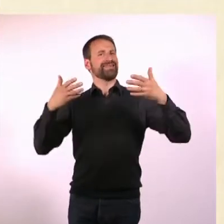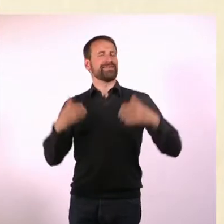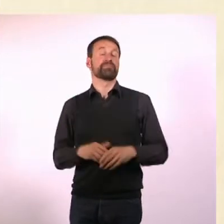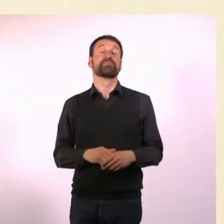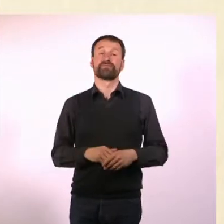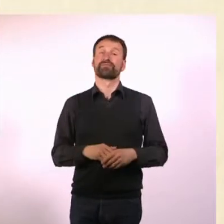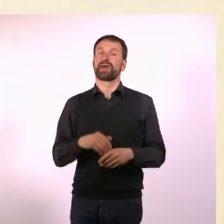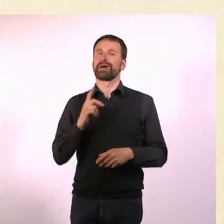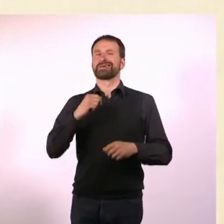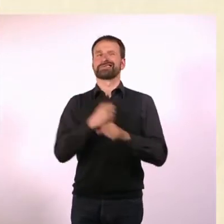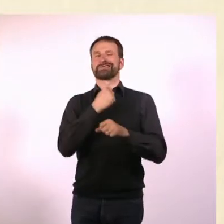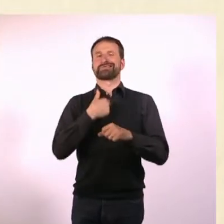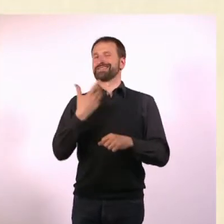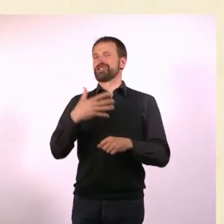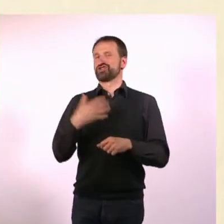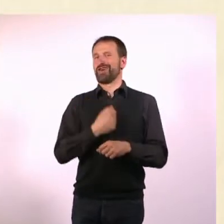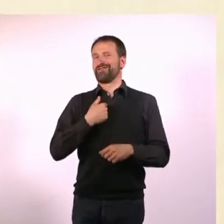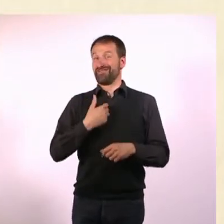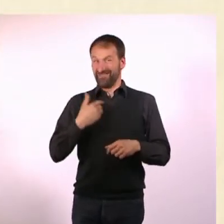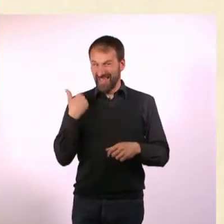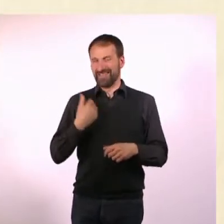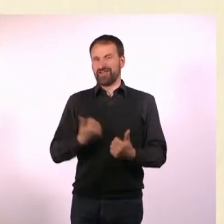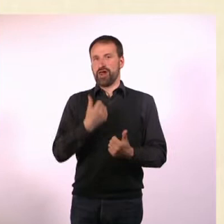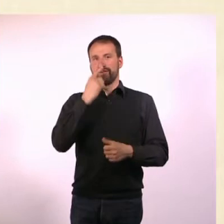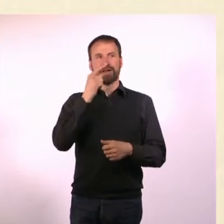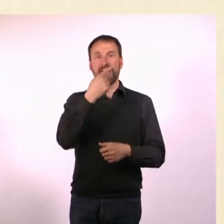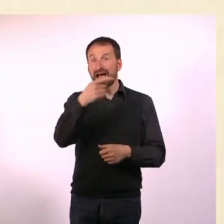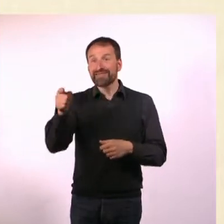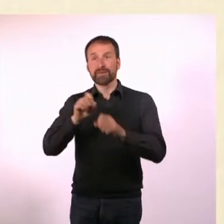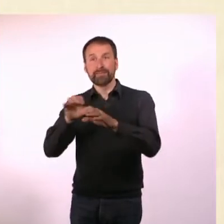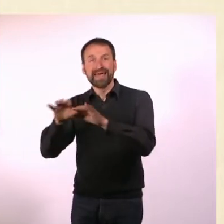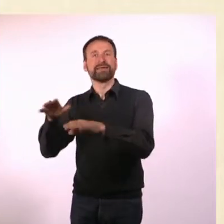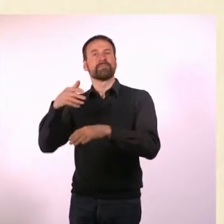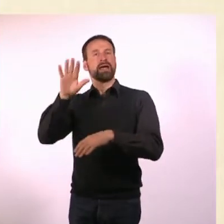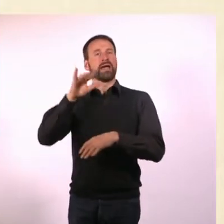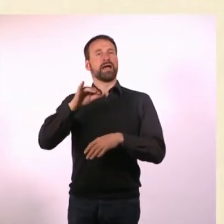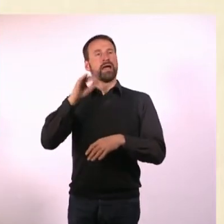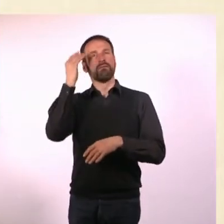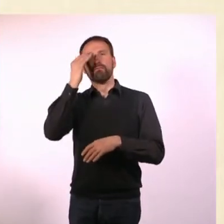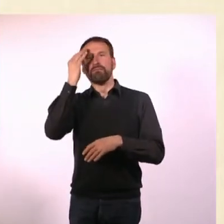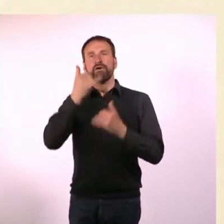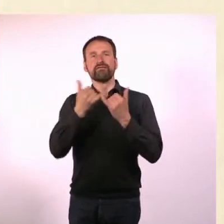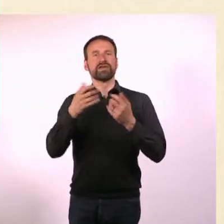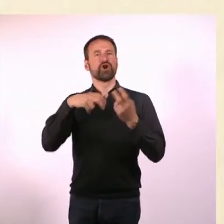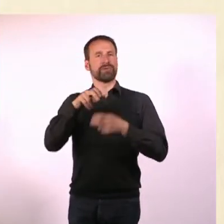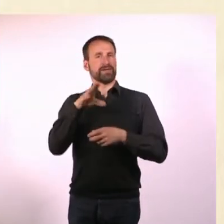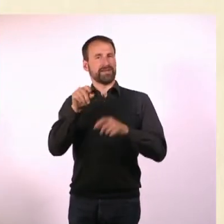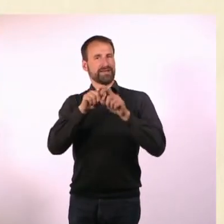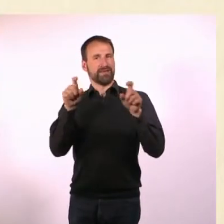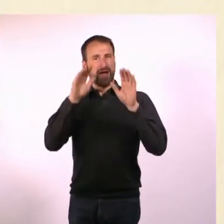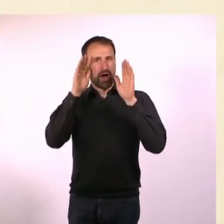Was ich nicht erreicht habe, was ich mir sehr gewünscht hätte: Dass sich andere Medien ein bisschen Gedanken darüber machen, wie sie dieses Thema behandeln.